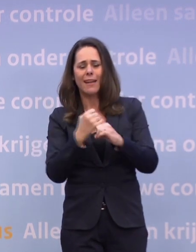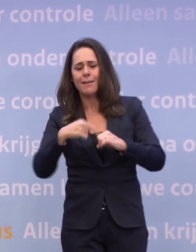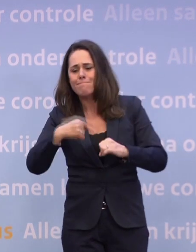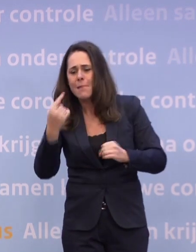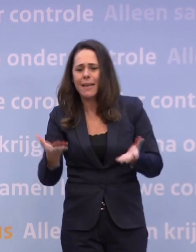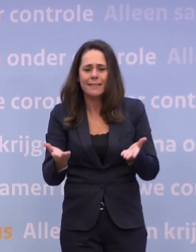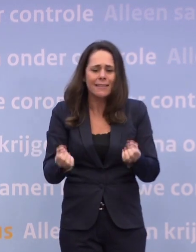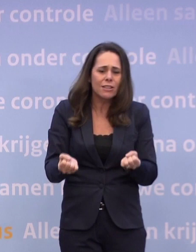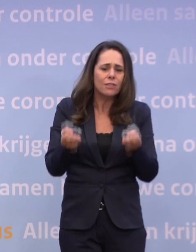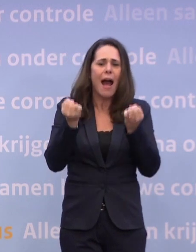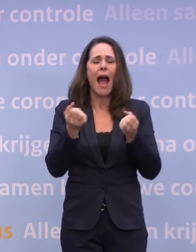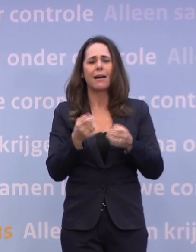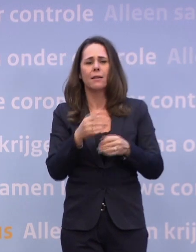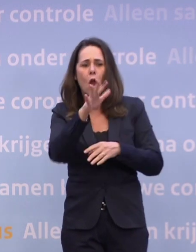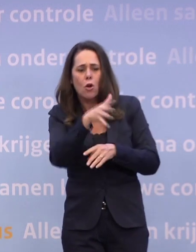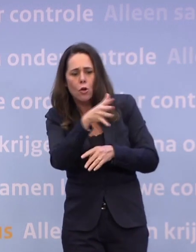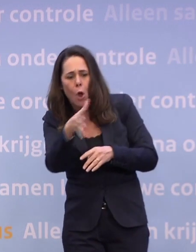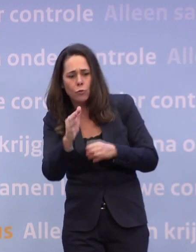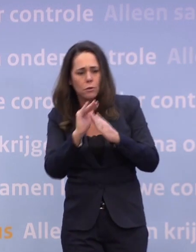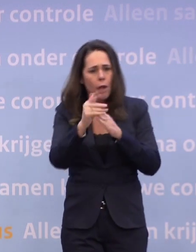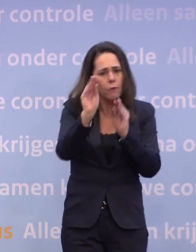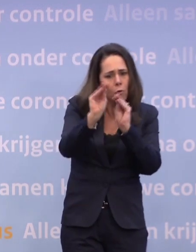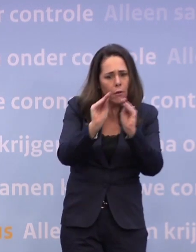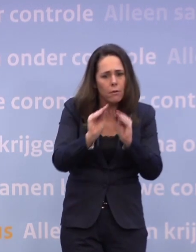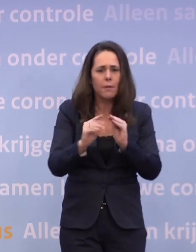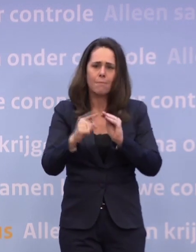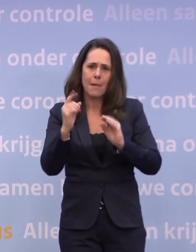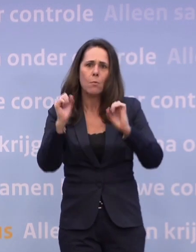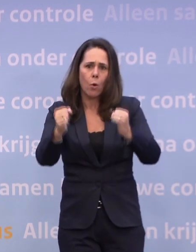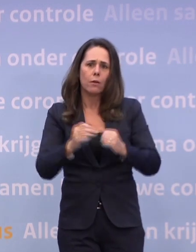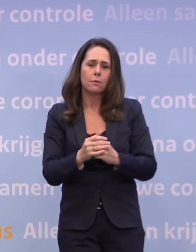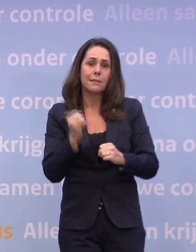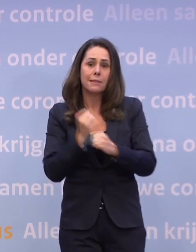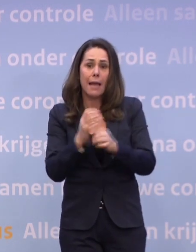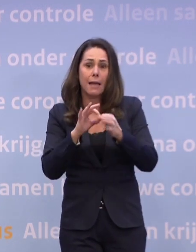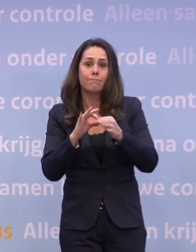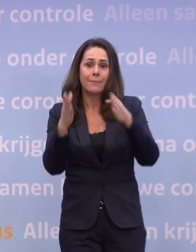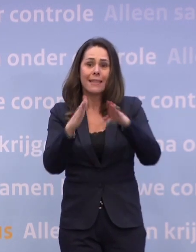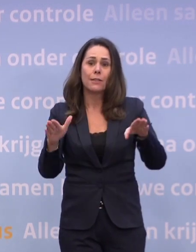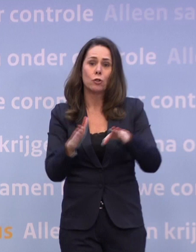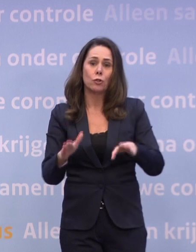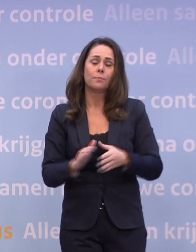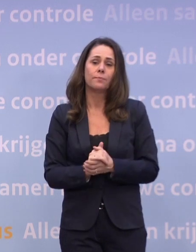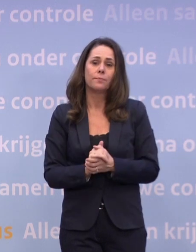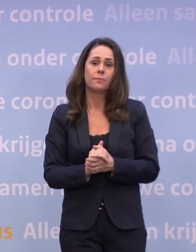...en het wordt steeds lastiger de roosters rond te krijgen. Zeker met de kerst. Alleen al om die reden...